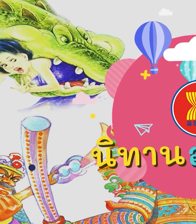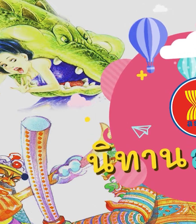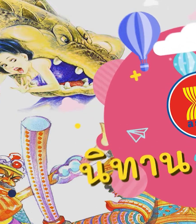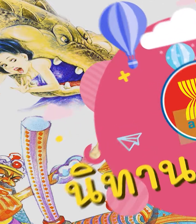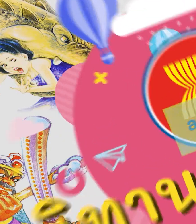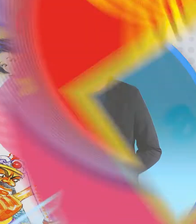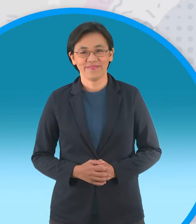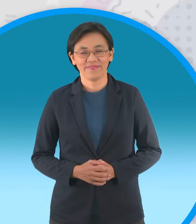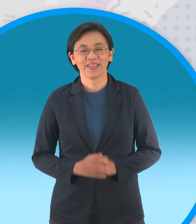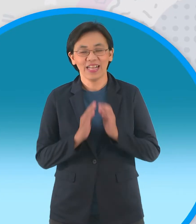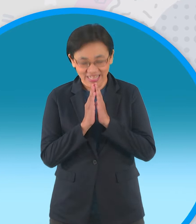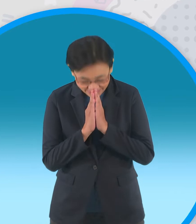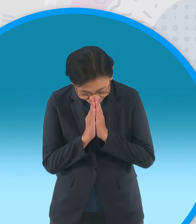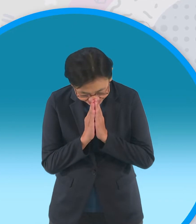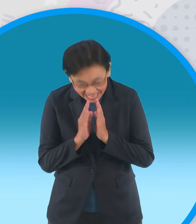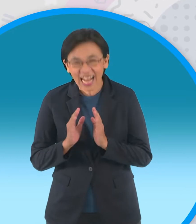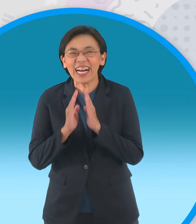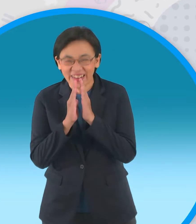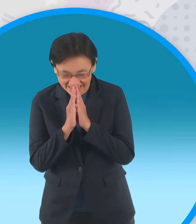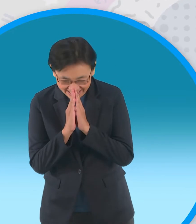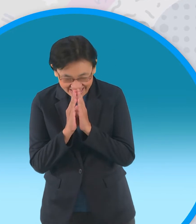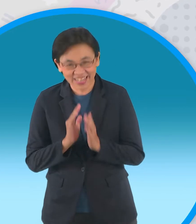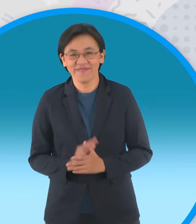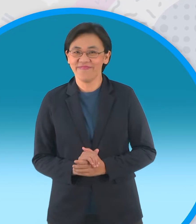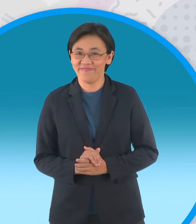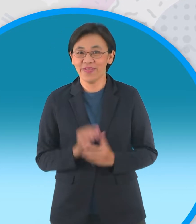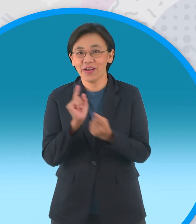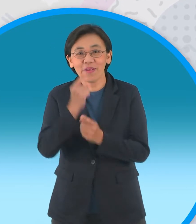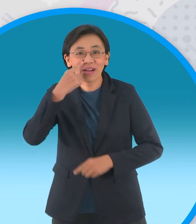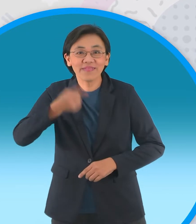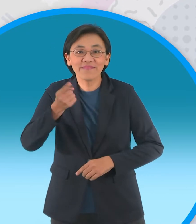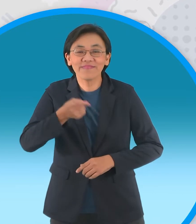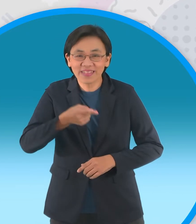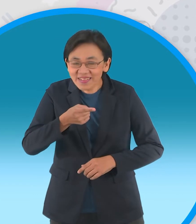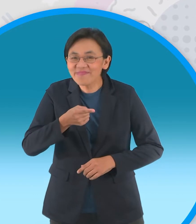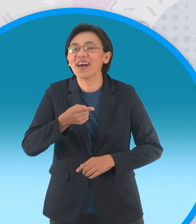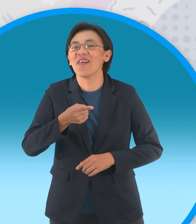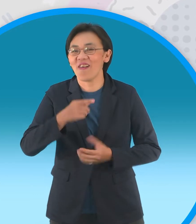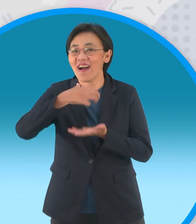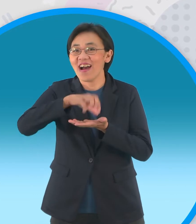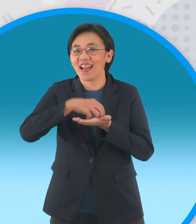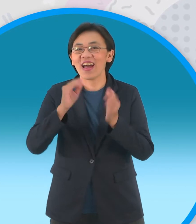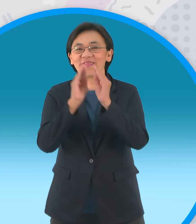สวัสดีครับสวัสดีจ้ากลับมาพบกันอีกแล้วนะ ครับในรายการนิทานอาเซียน